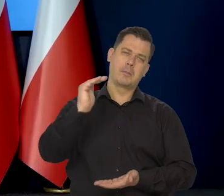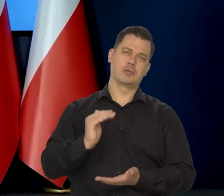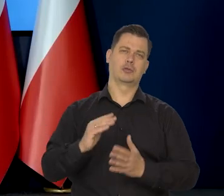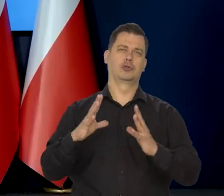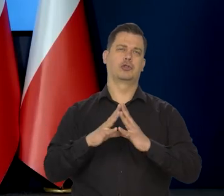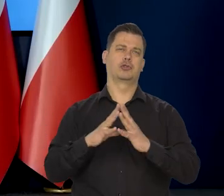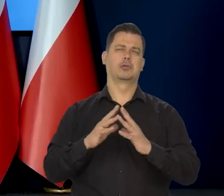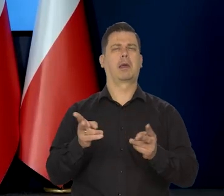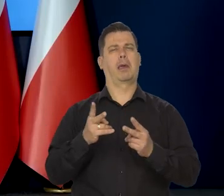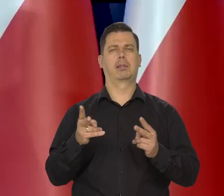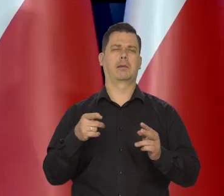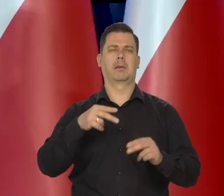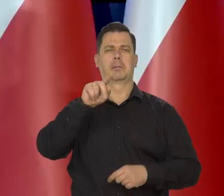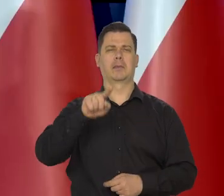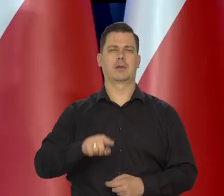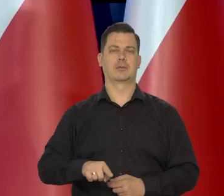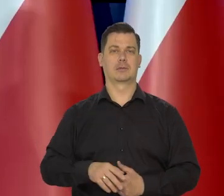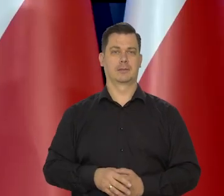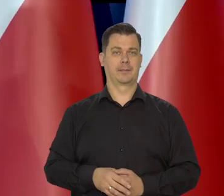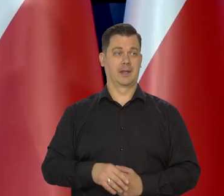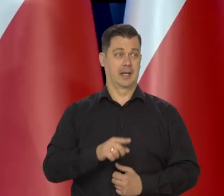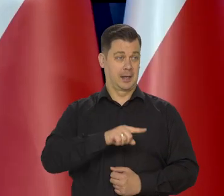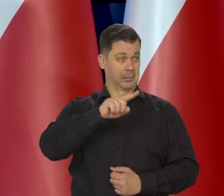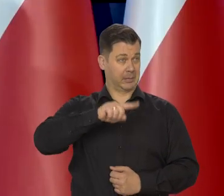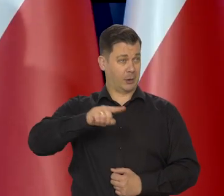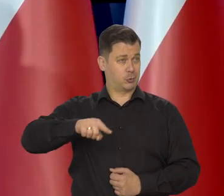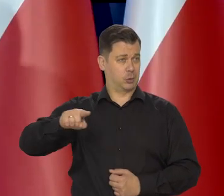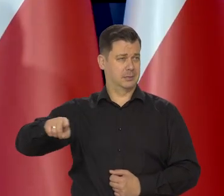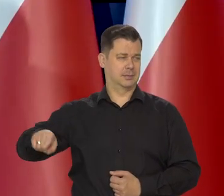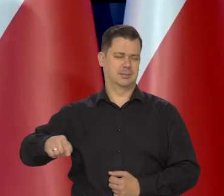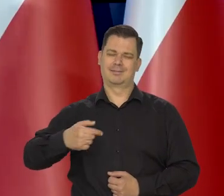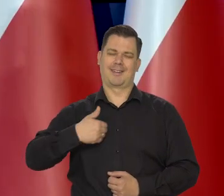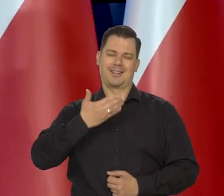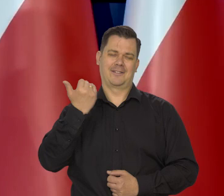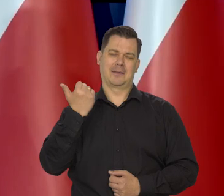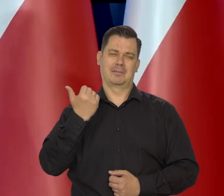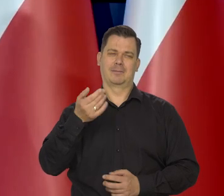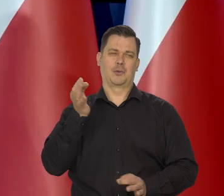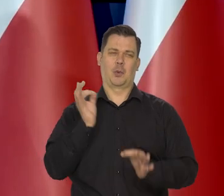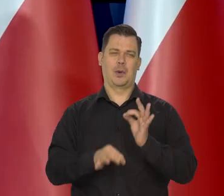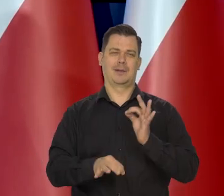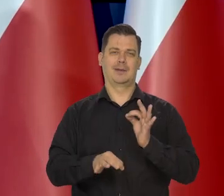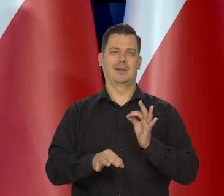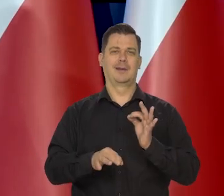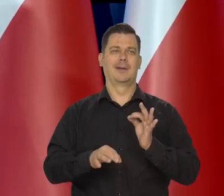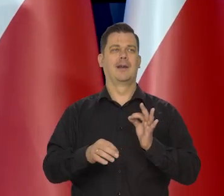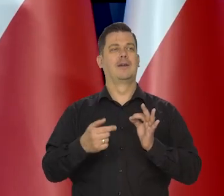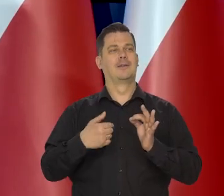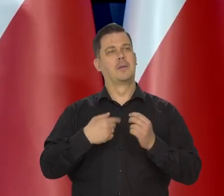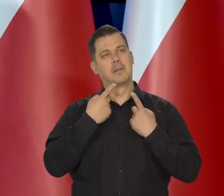Tu nie zaryzykuję tylko miesięcznej jakiejś prywatnej wypowiedzi.